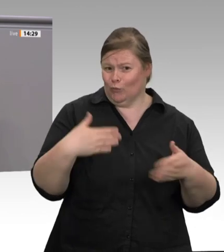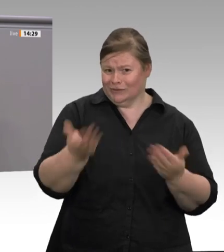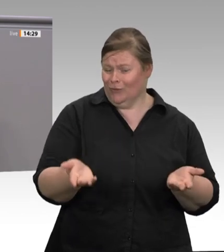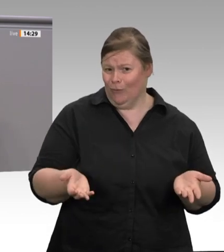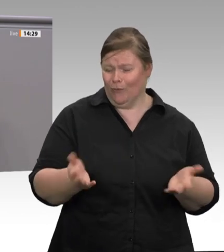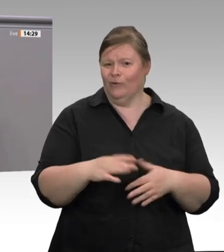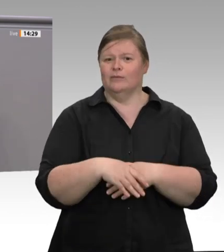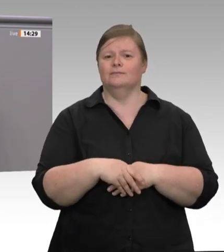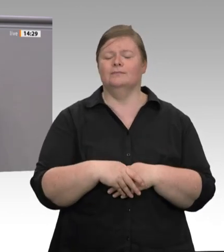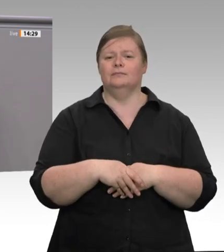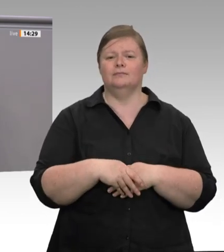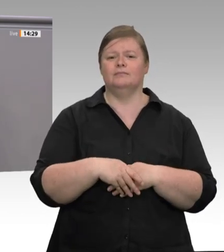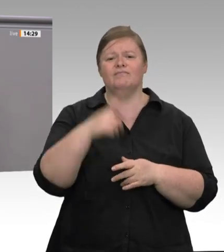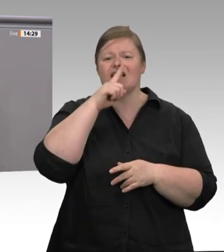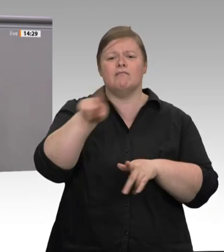unsäglich. Es passt, dass Herr Tönnies auf